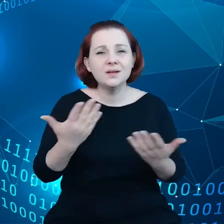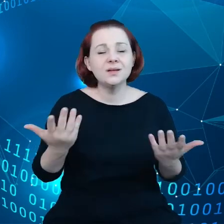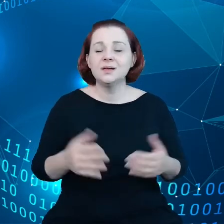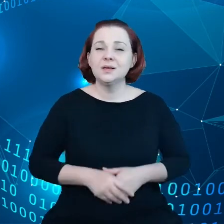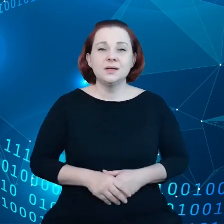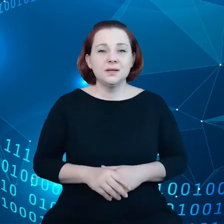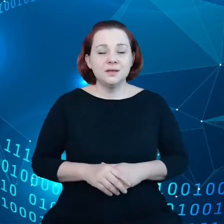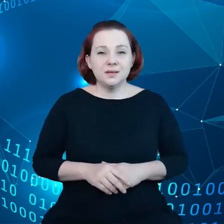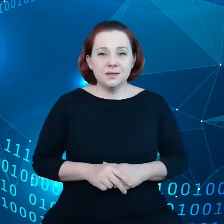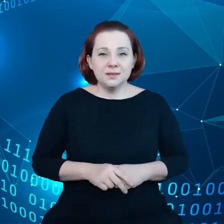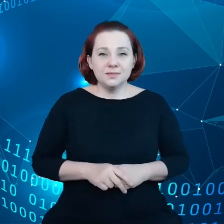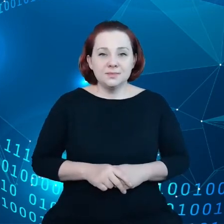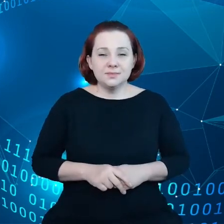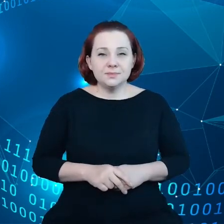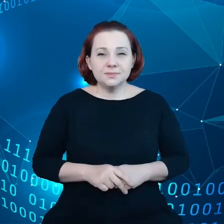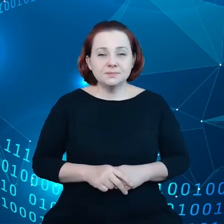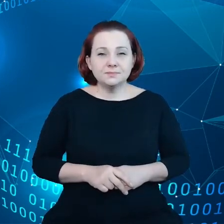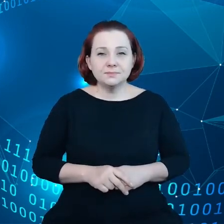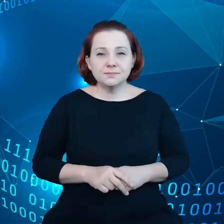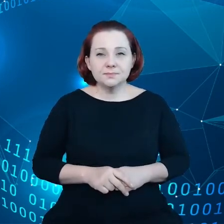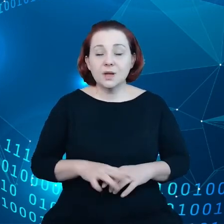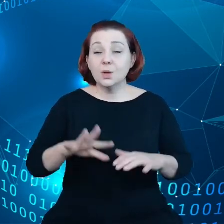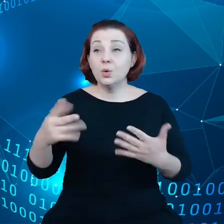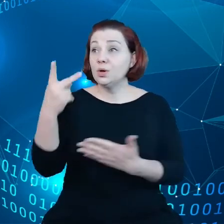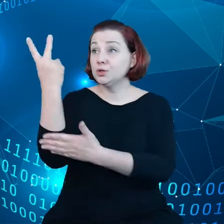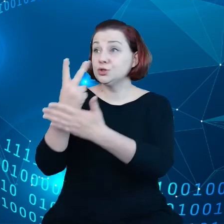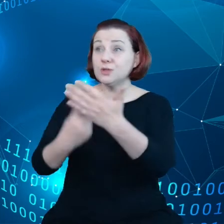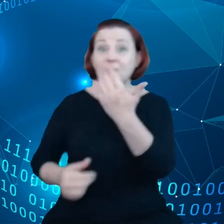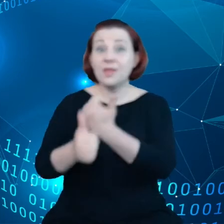czytamy, że dane będą dla nas